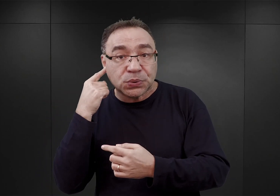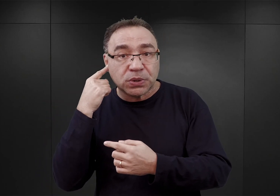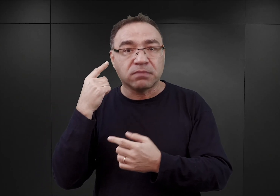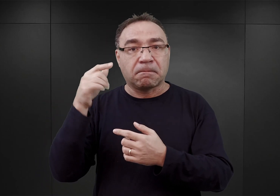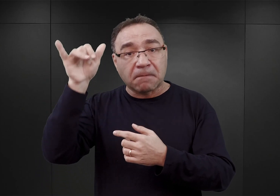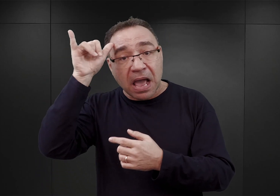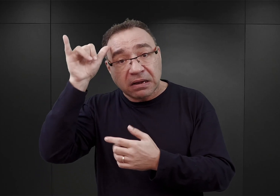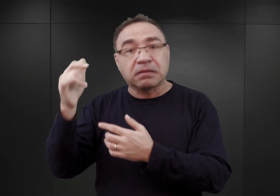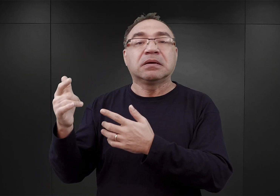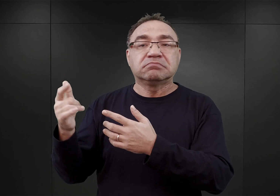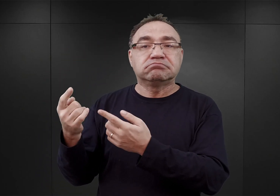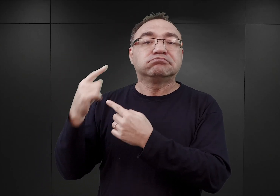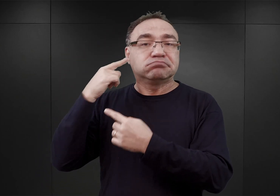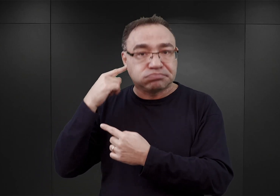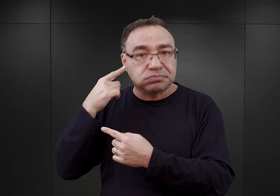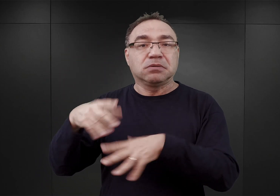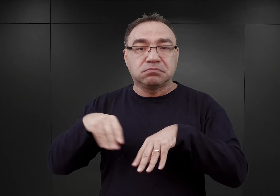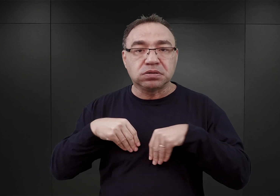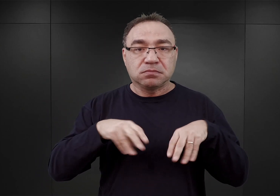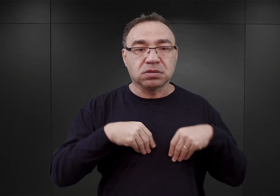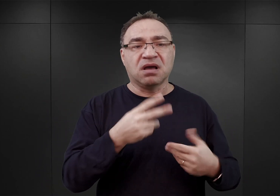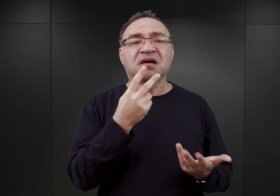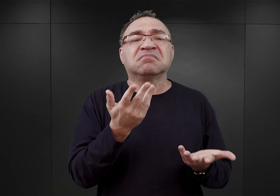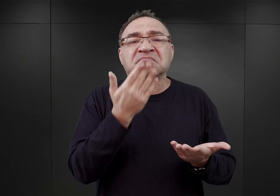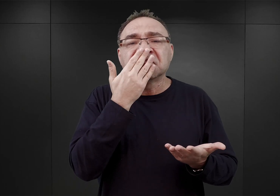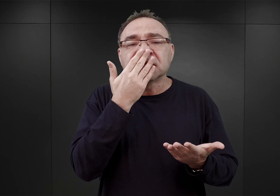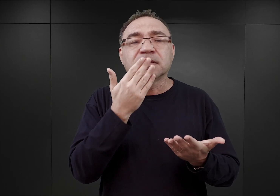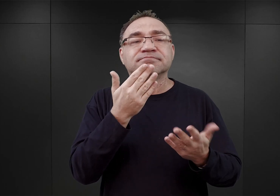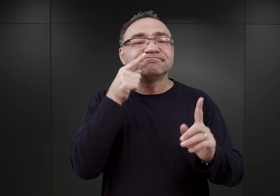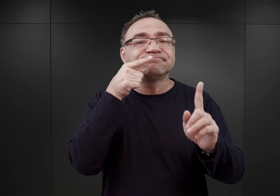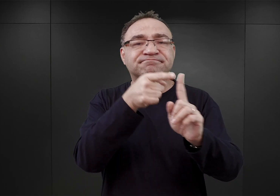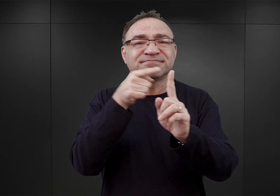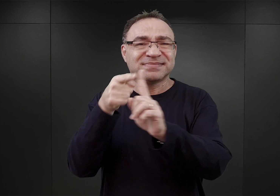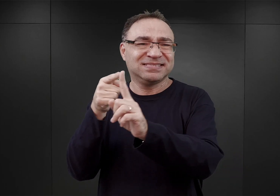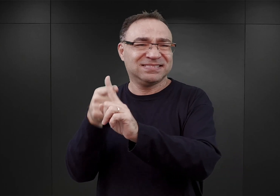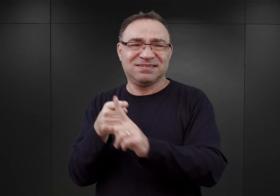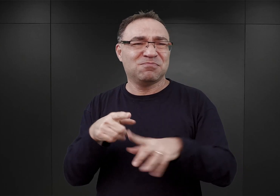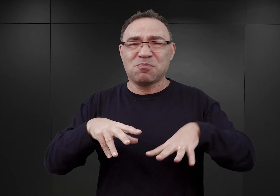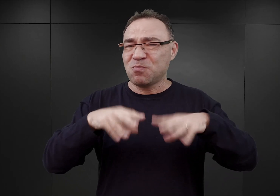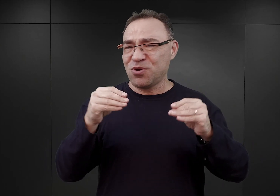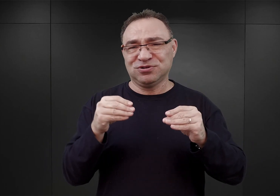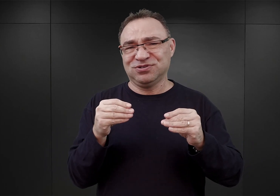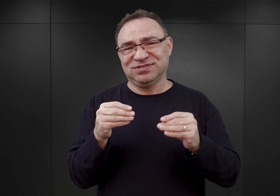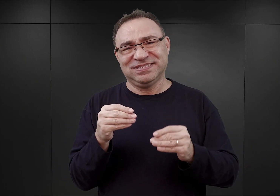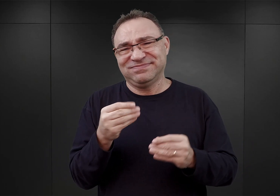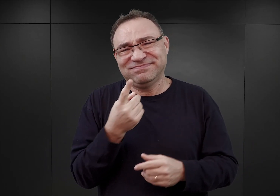Widać to wyraźnie, choćby po priorytetach, niskich stosunkowo, które wówczas posiadał obóz Auschwitz,